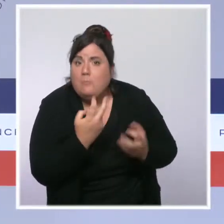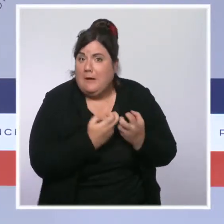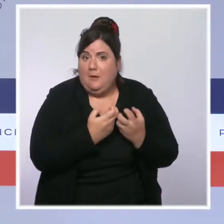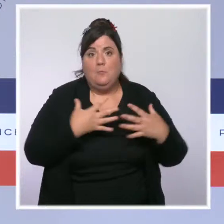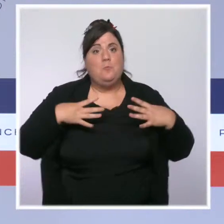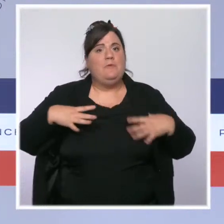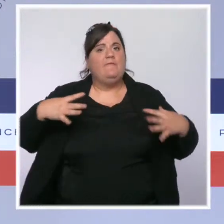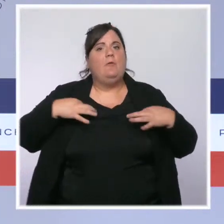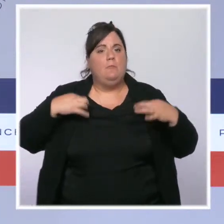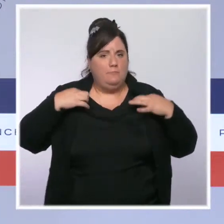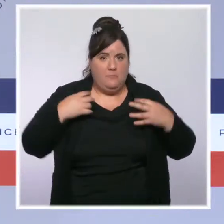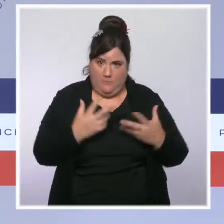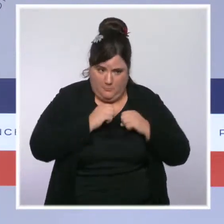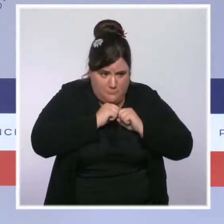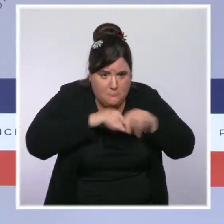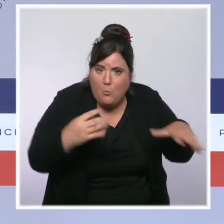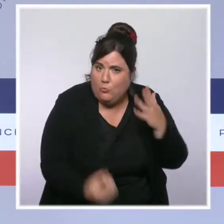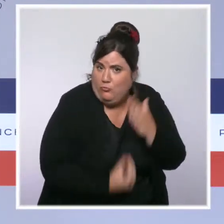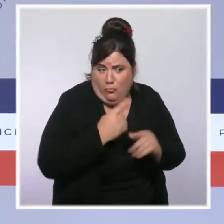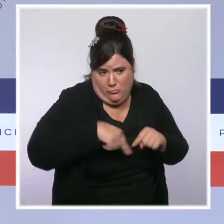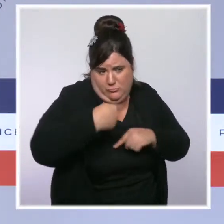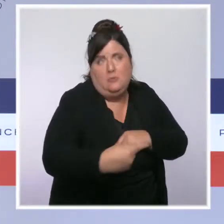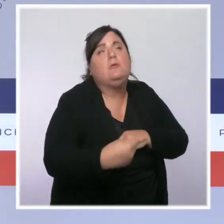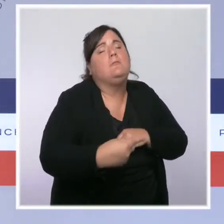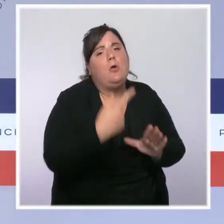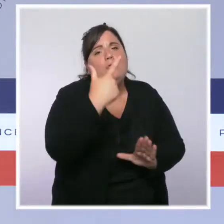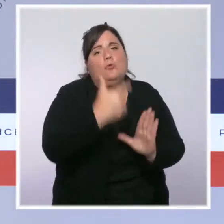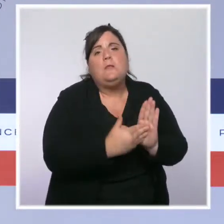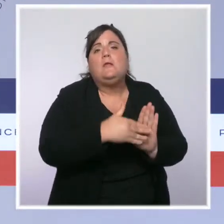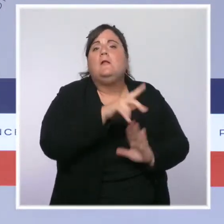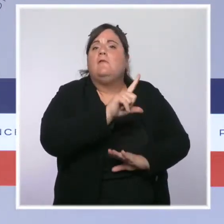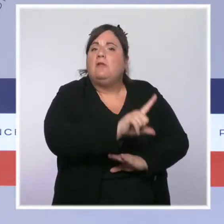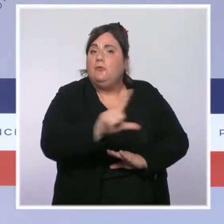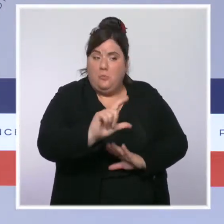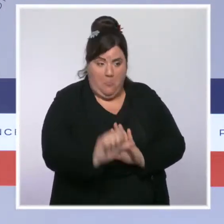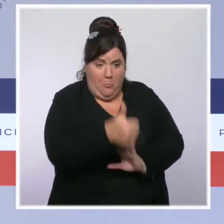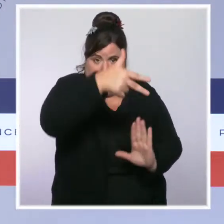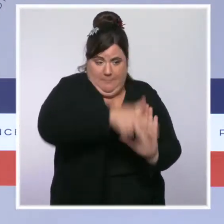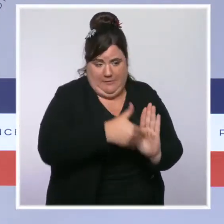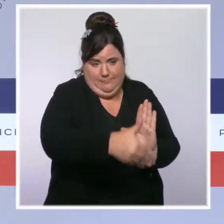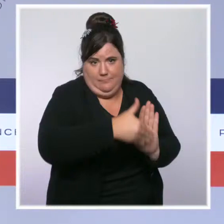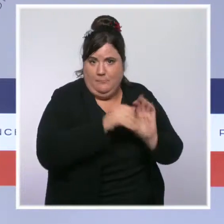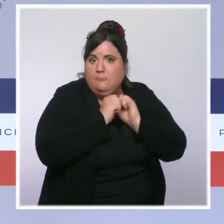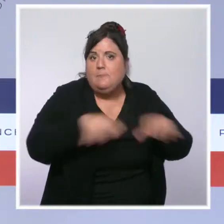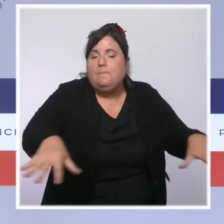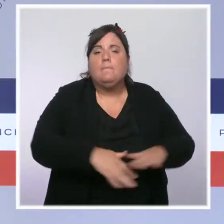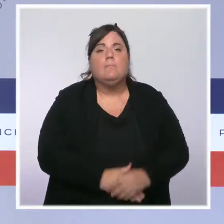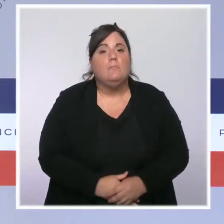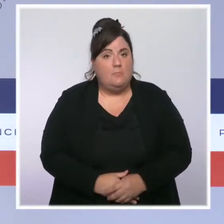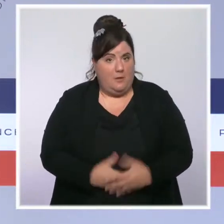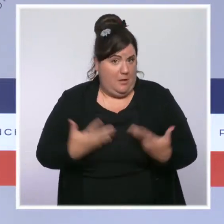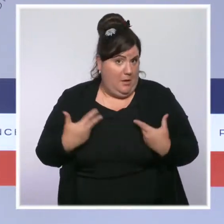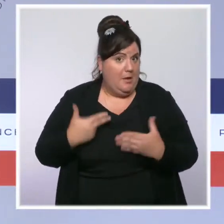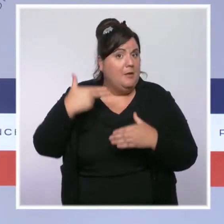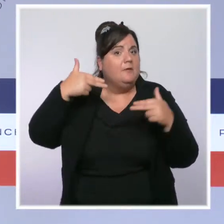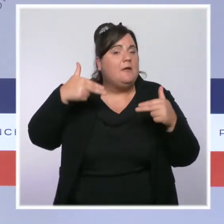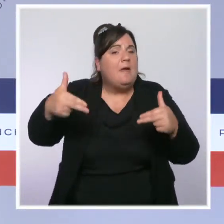du premier trimestre 2022. Le déploiement de 30 000 caméras piétons s'achèvera dans les délais prévus et nous irons plus loin encore avec des caméras